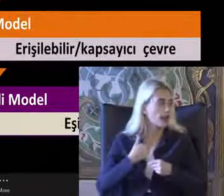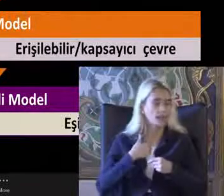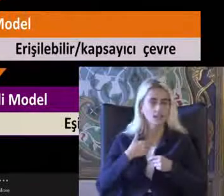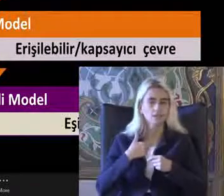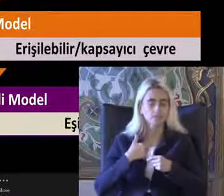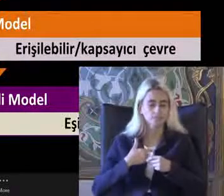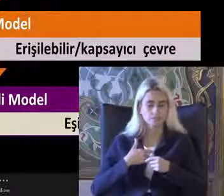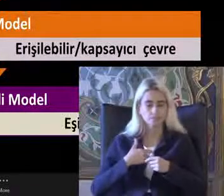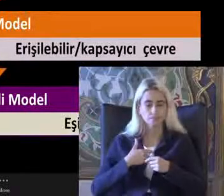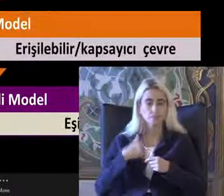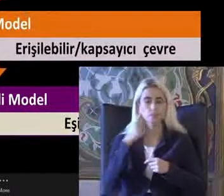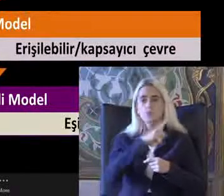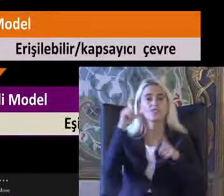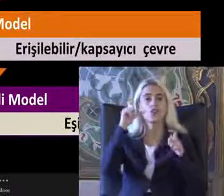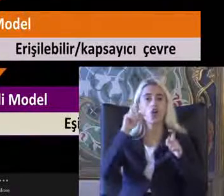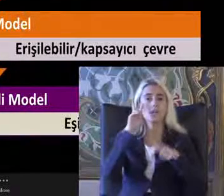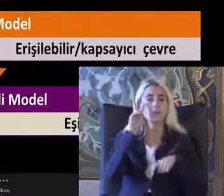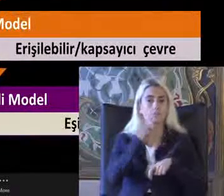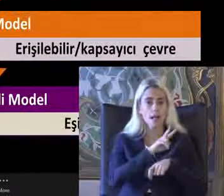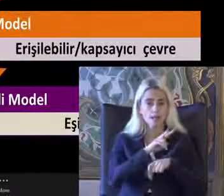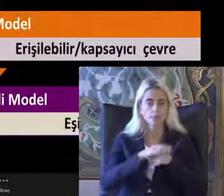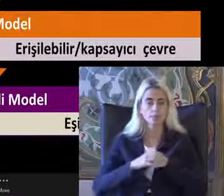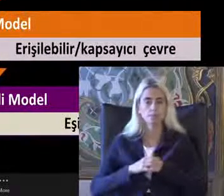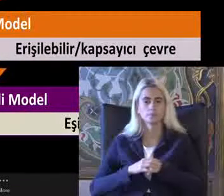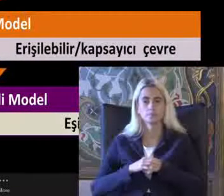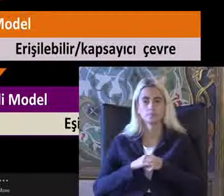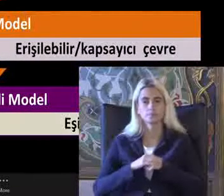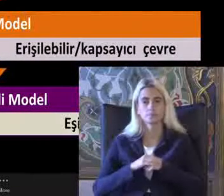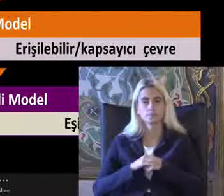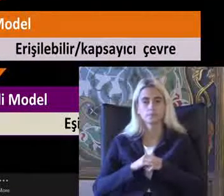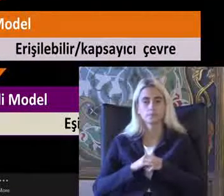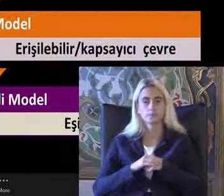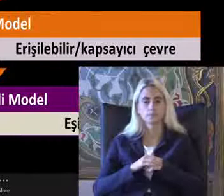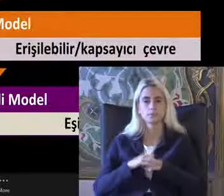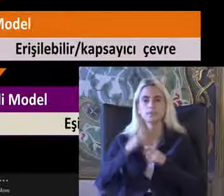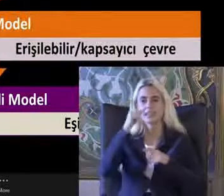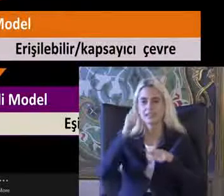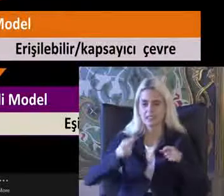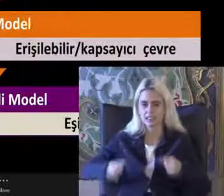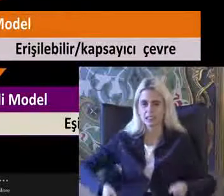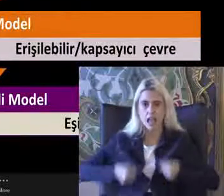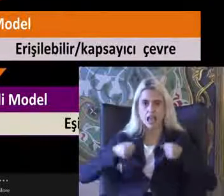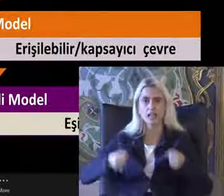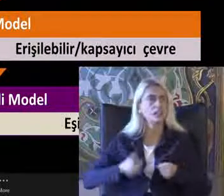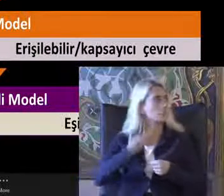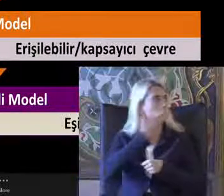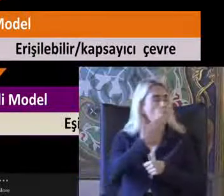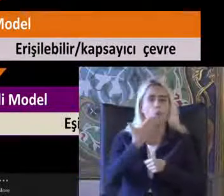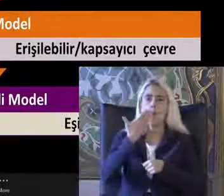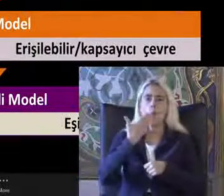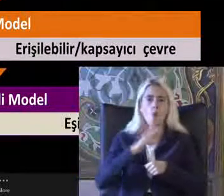Fotoğrafa baktığımda Demin de söyledim bir tekerlekli sandalyesi olmadığını Görüyorum